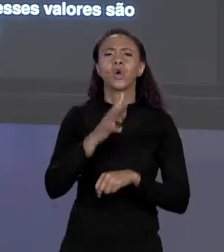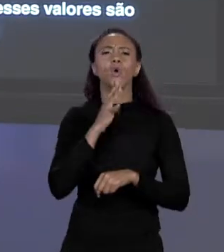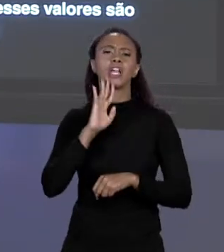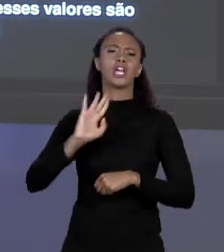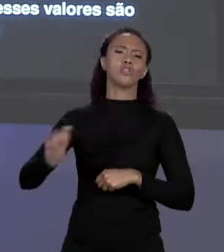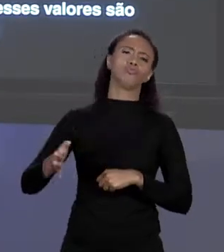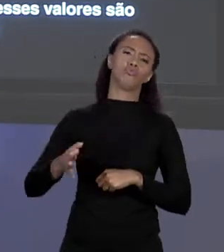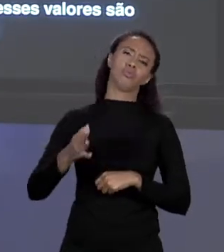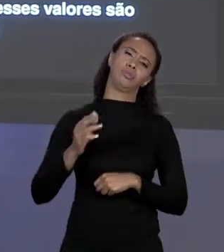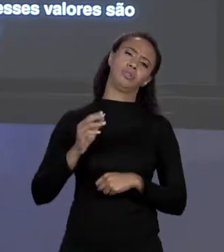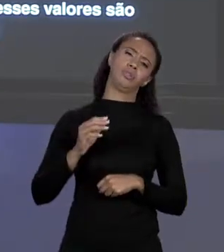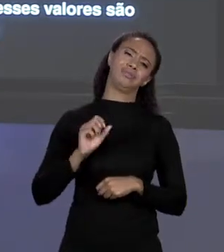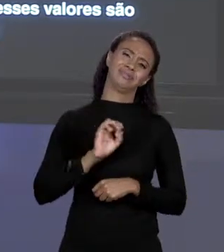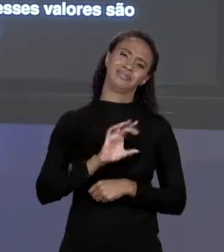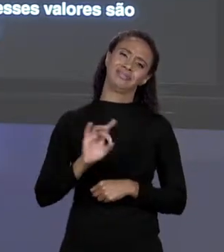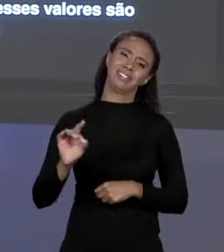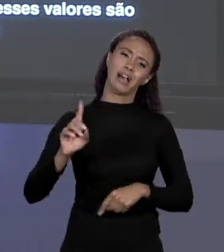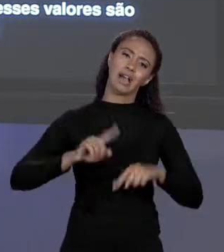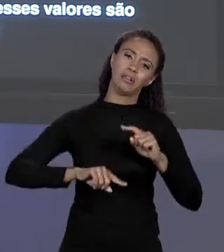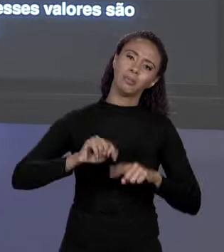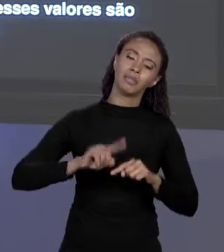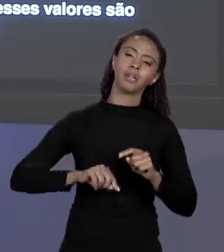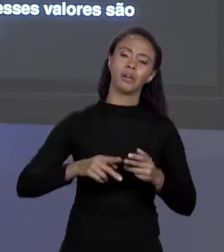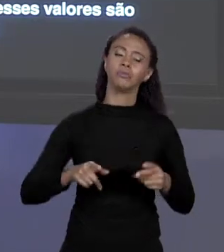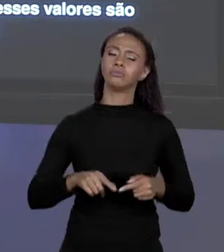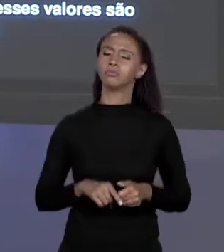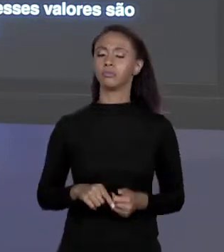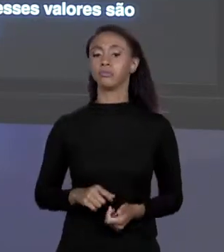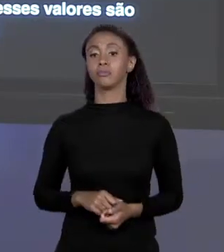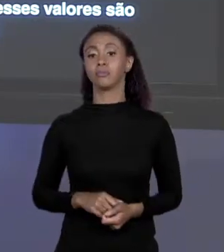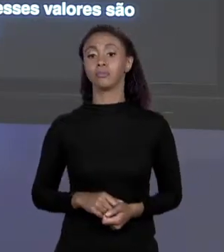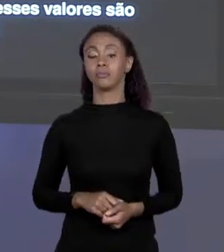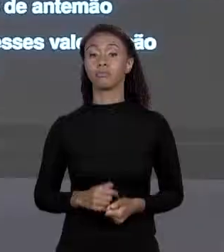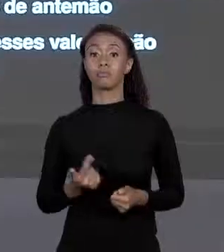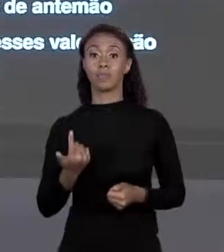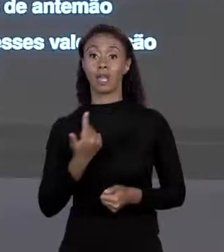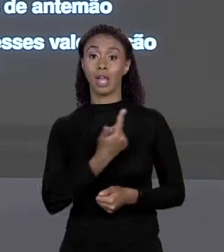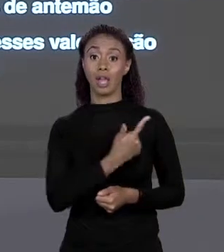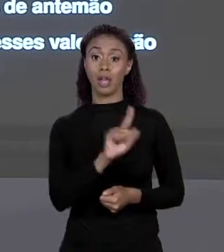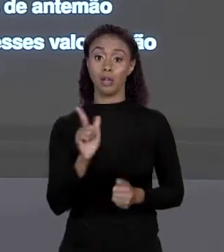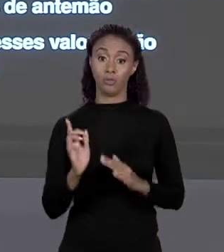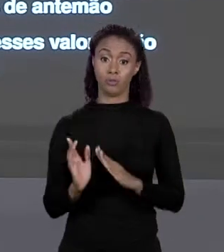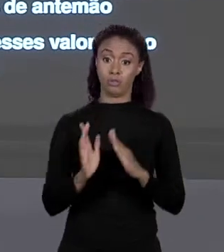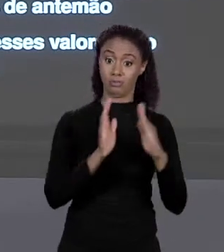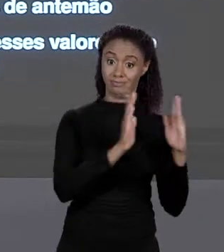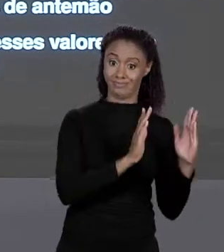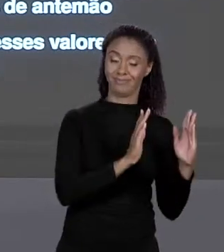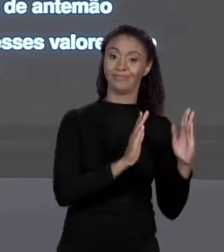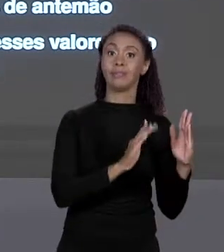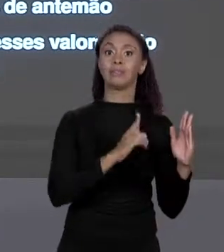SABE? É REALMENTE ÚTIL NESSE CASO, A OUTRA QUANDO TEMOS MUITOS ELEMENTOS OU NÃO